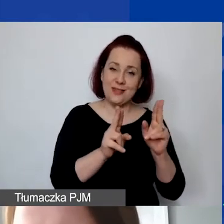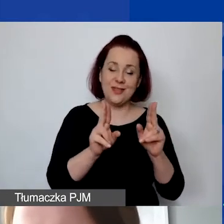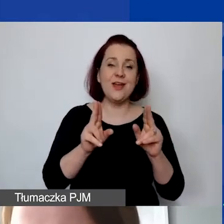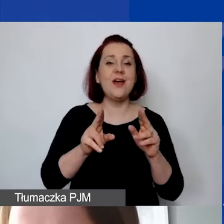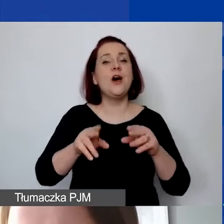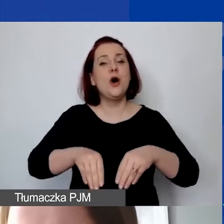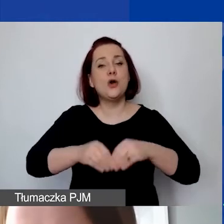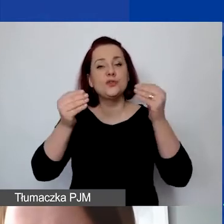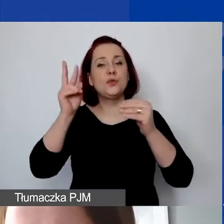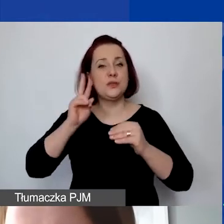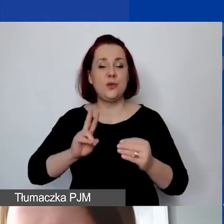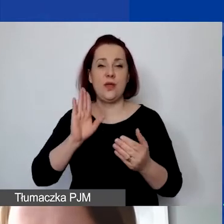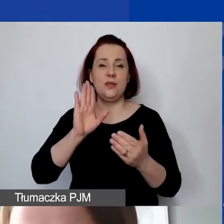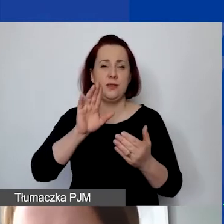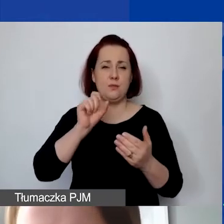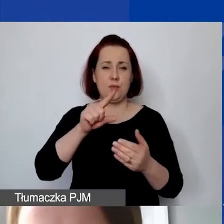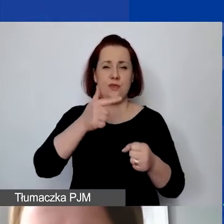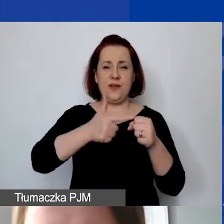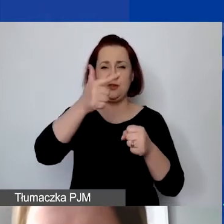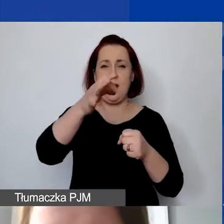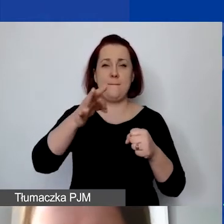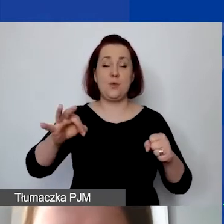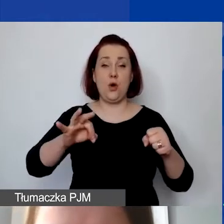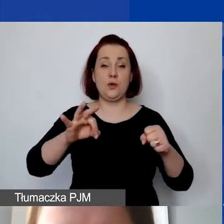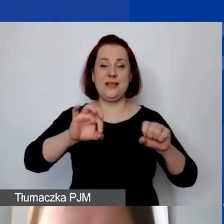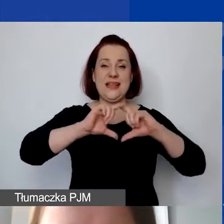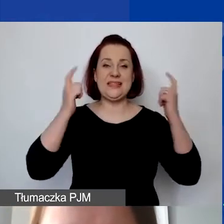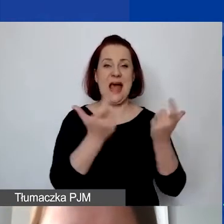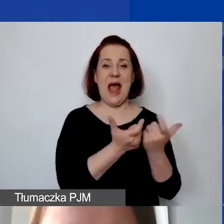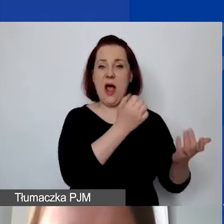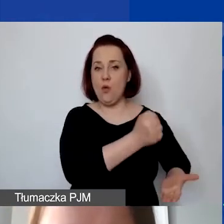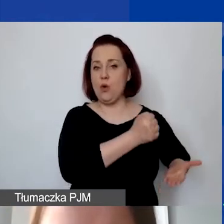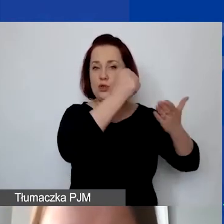To pula 22% wartości podstawowej części grantu.